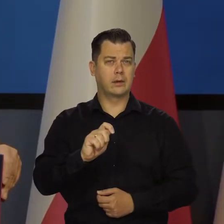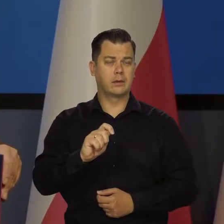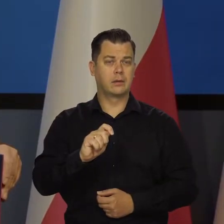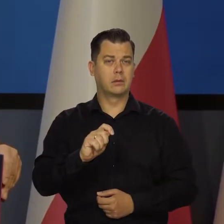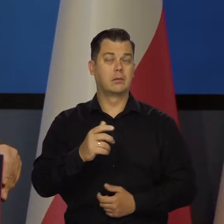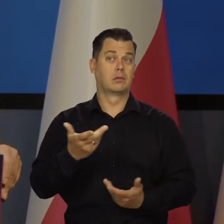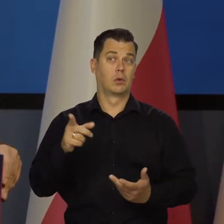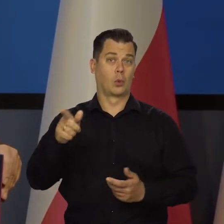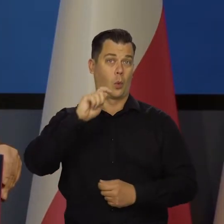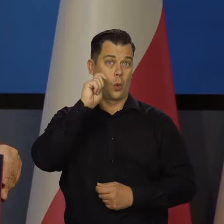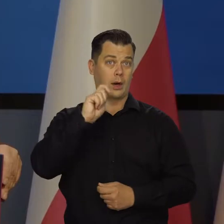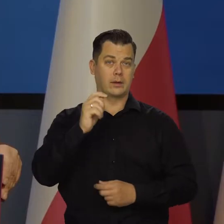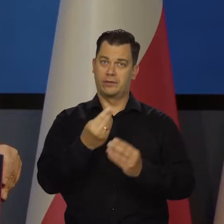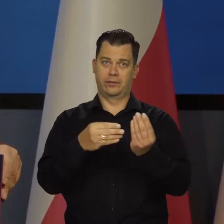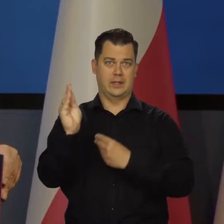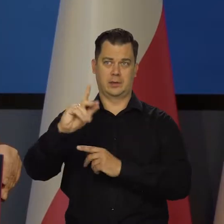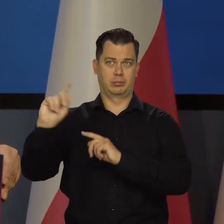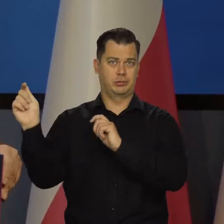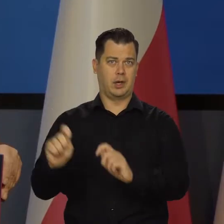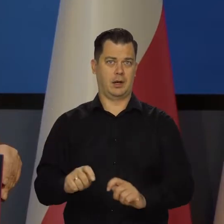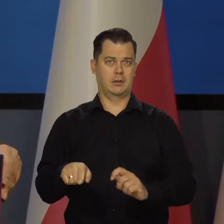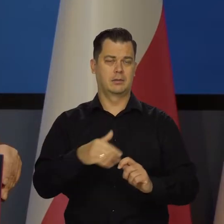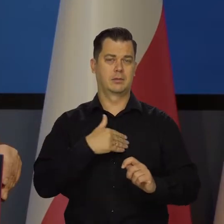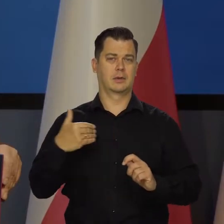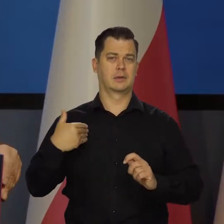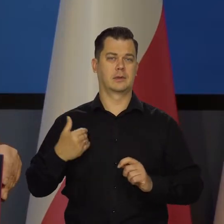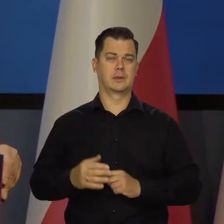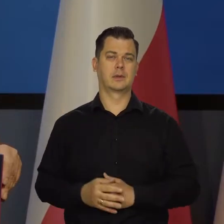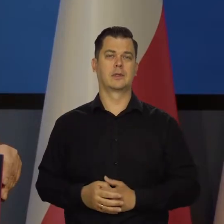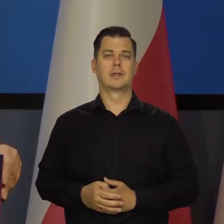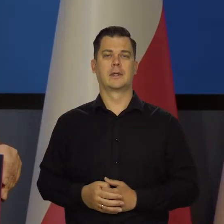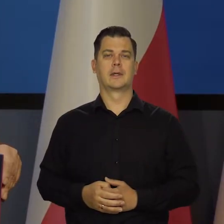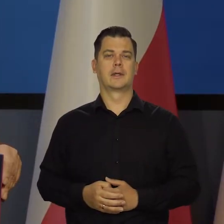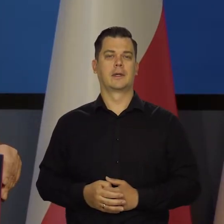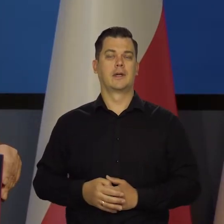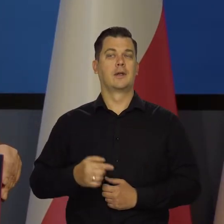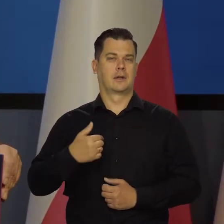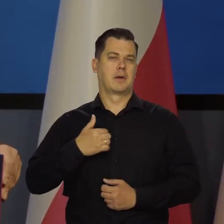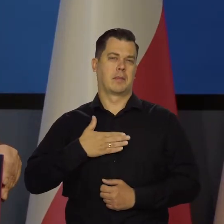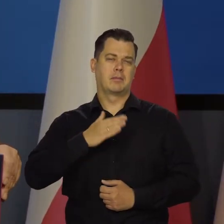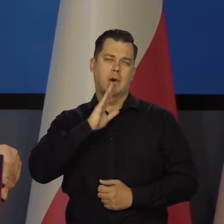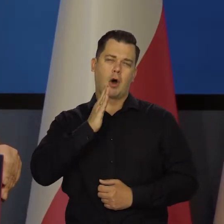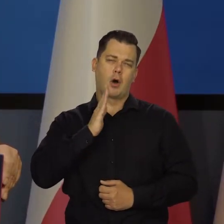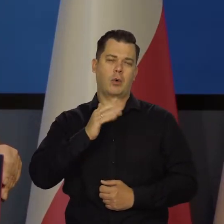Bo to głównie Ukrainki do nas przyjechały teraz dodatkowo. Mamy w tej chwili około dwóch milionów.